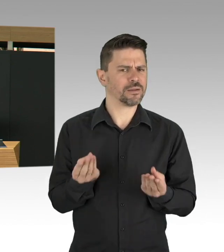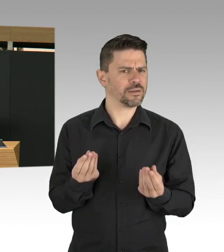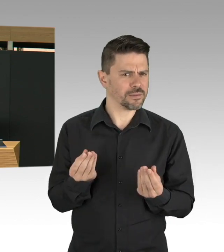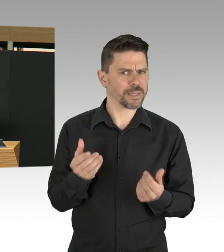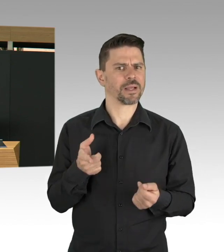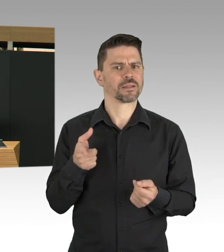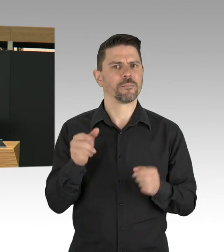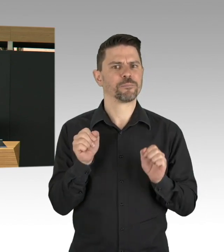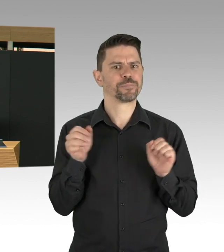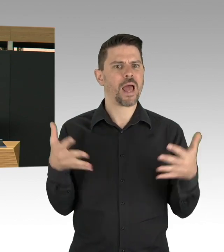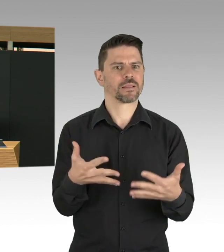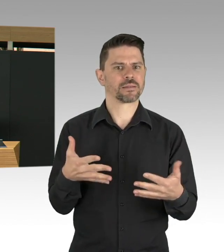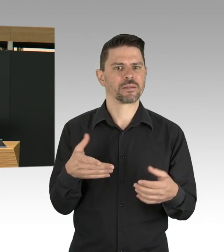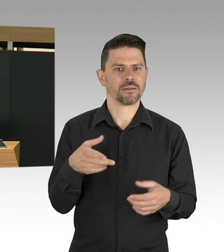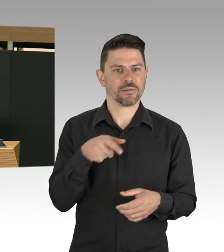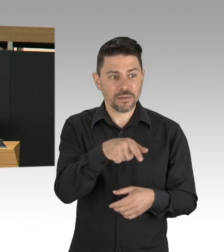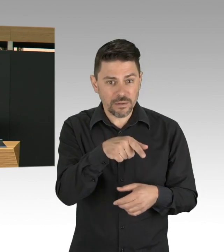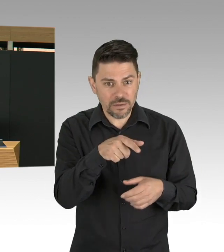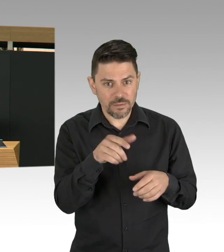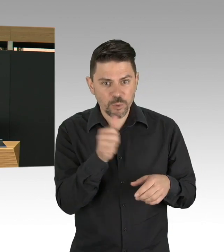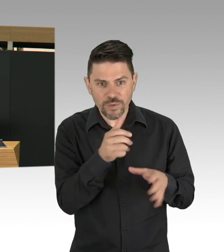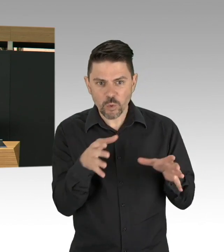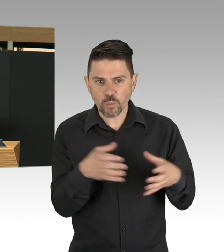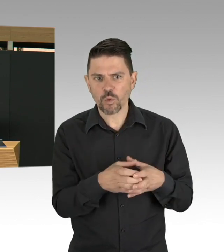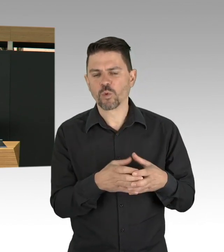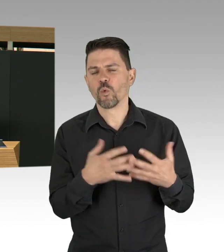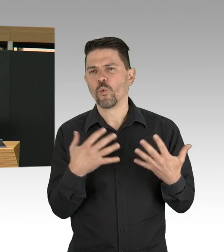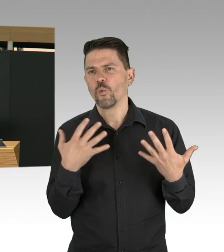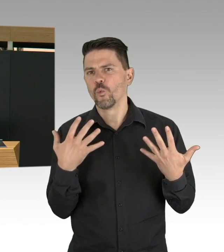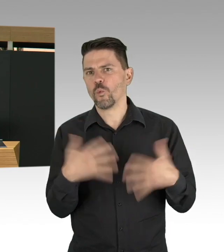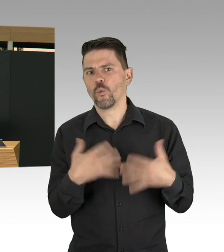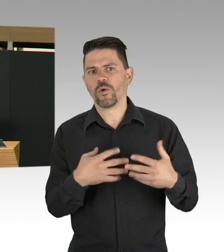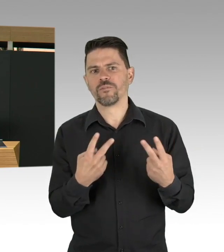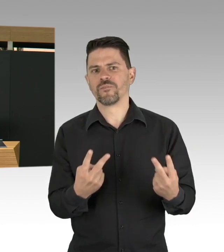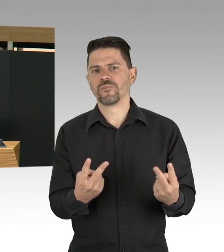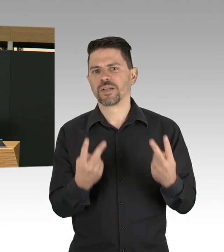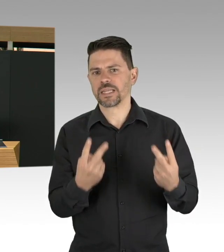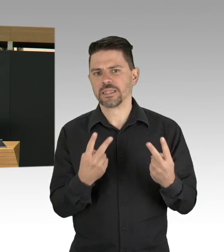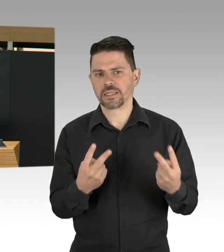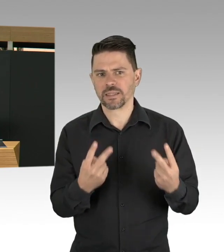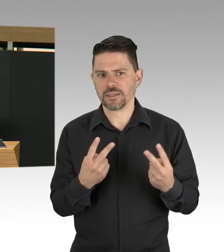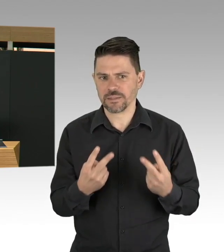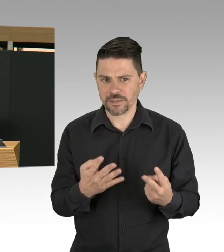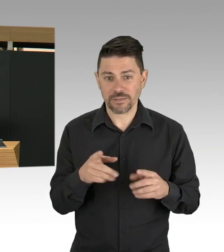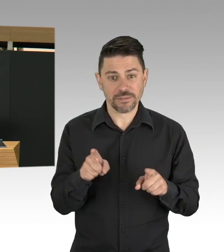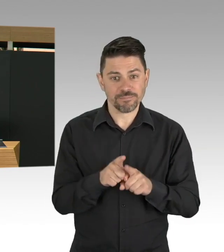und auch ihre Vergütung und Wertschätzung steigern, das ist unsere Aufgabe, nicht nur in der Pandemiezeit, sondern auch für die Zeit danach, herzlichen Dank.